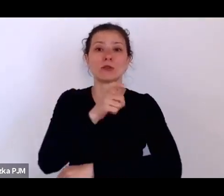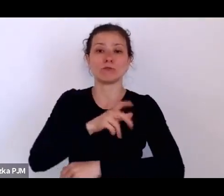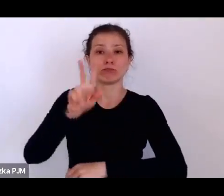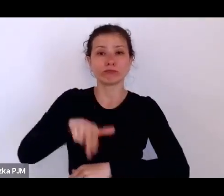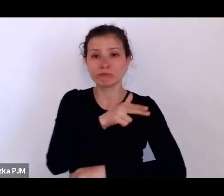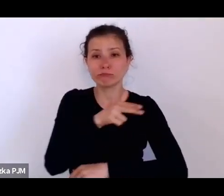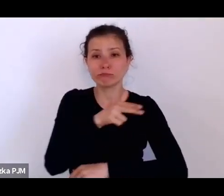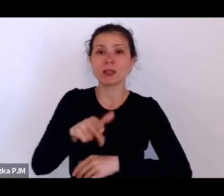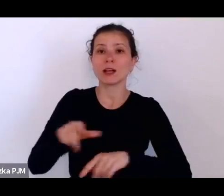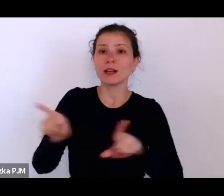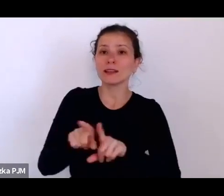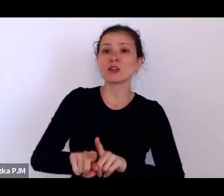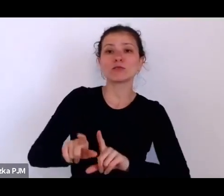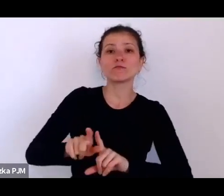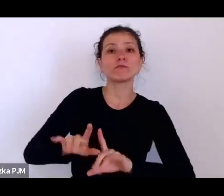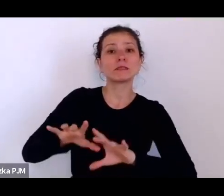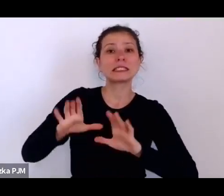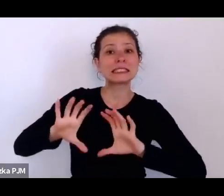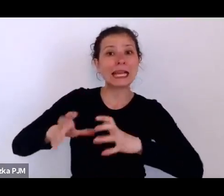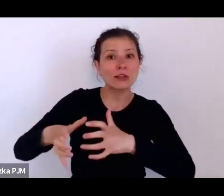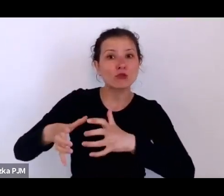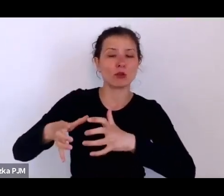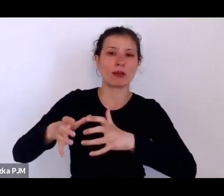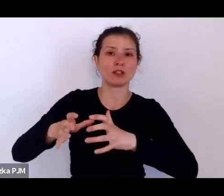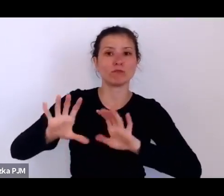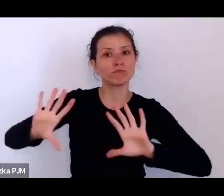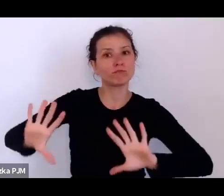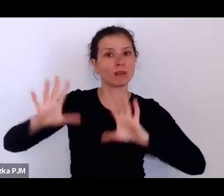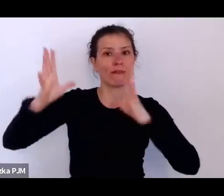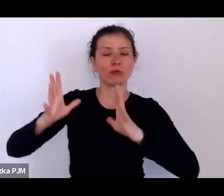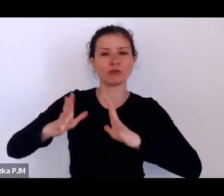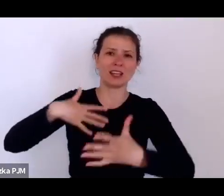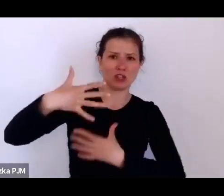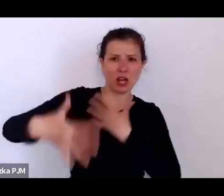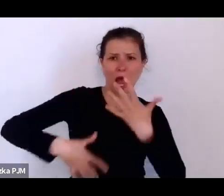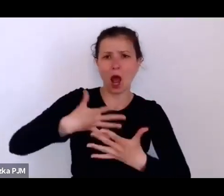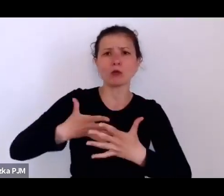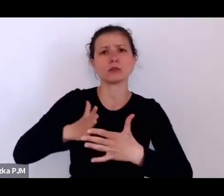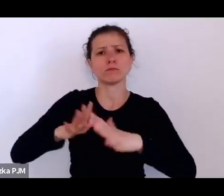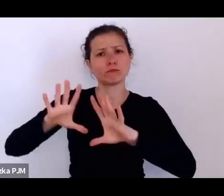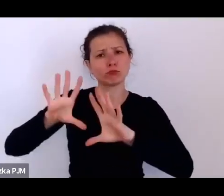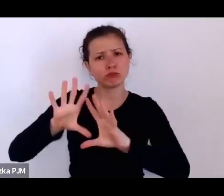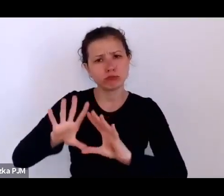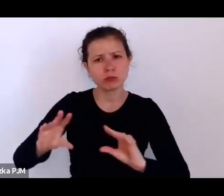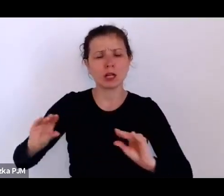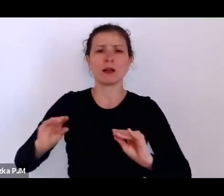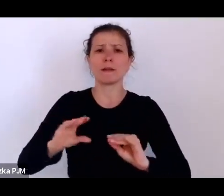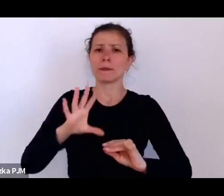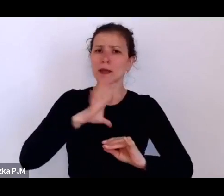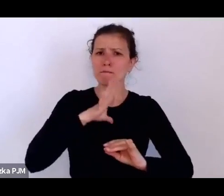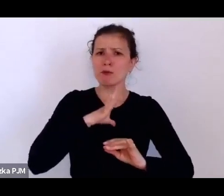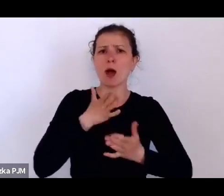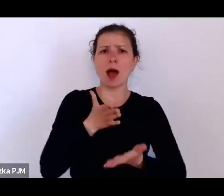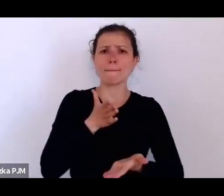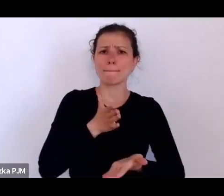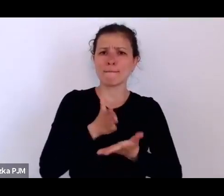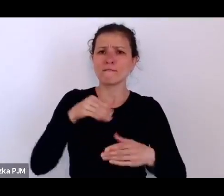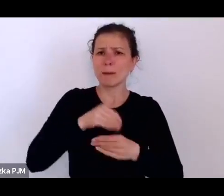i ten chaos, więc tutaj bardzo była wielka pomoc amerykańska.